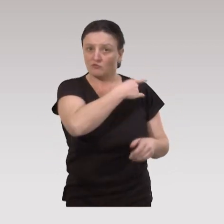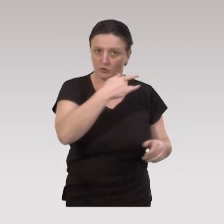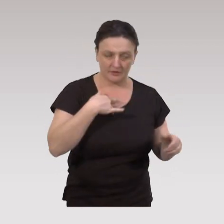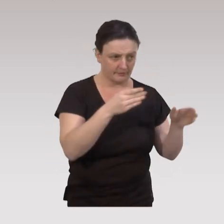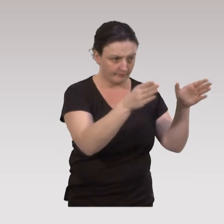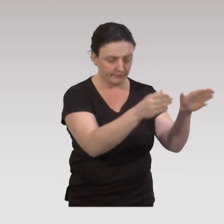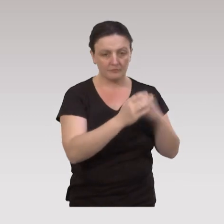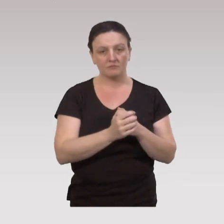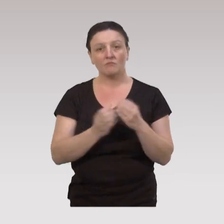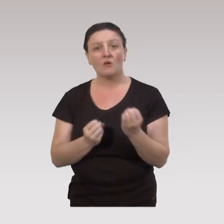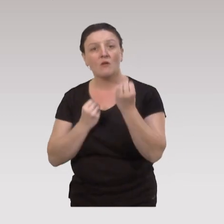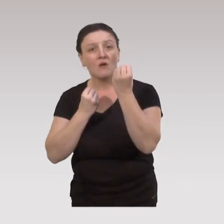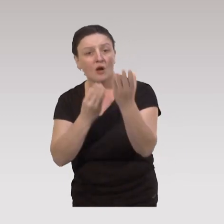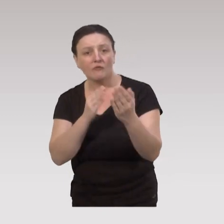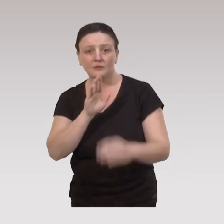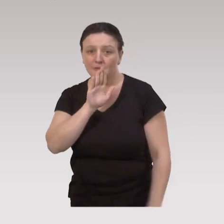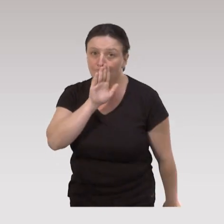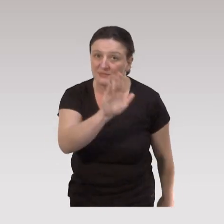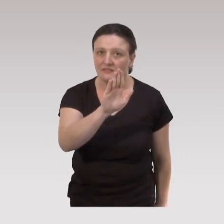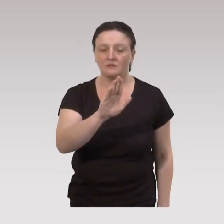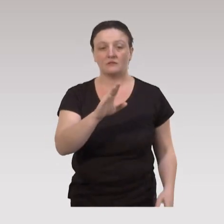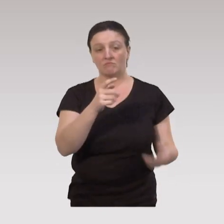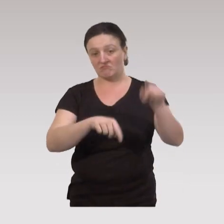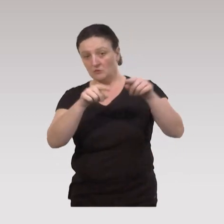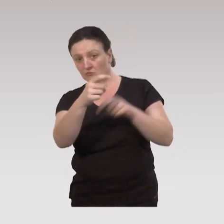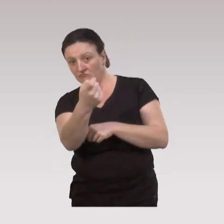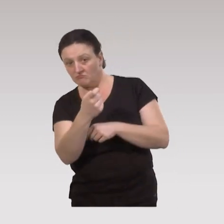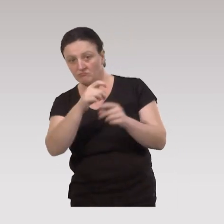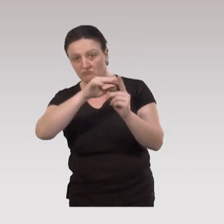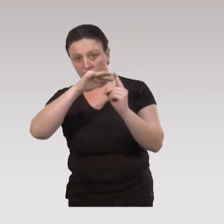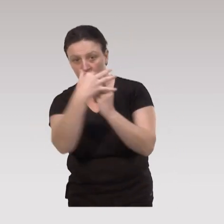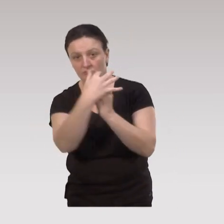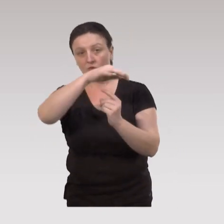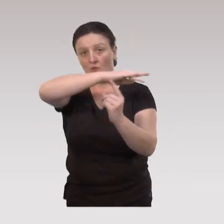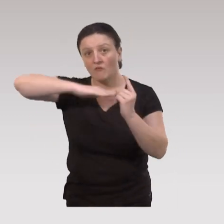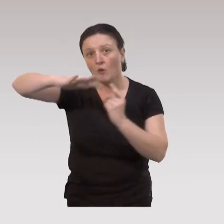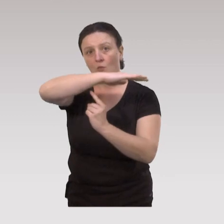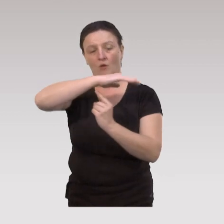on a des offres de prévention dites spécifiques, qui sont fonction des déterminants sociaux-environnementaux,